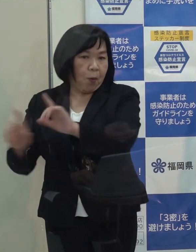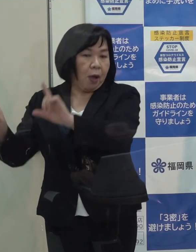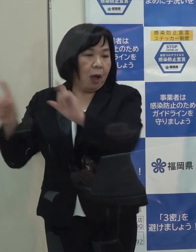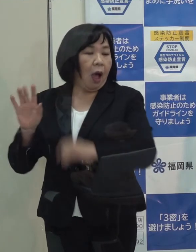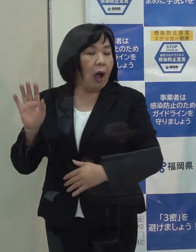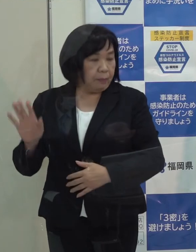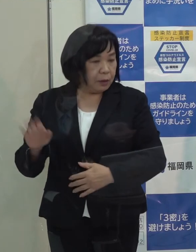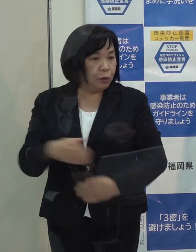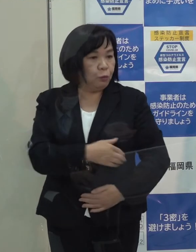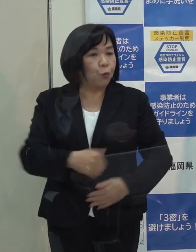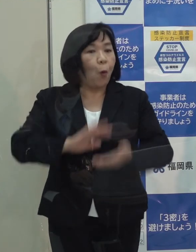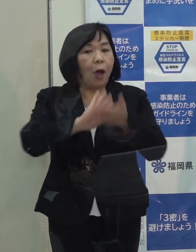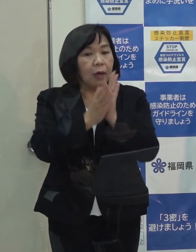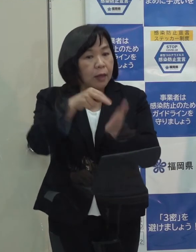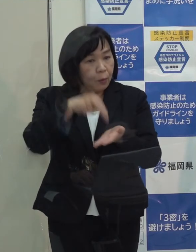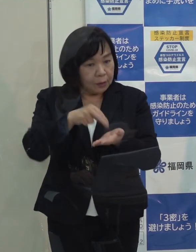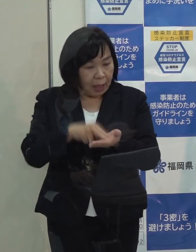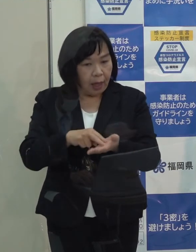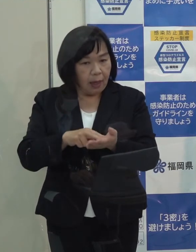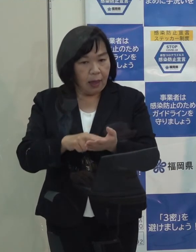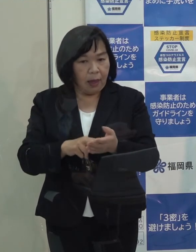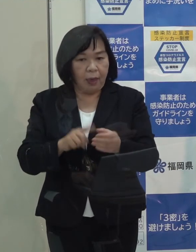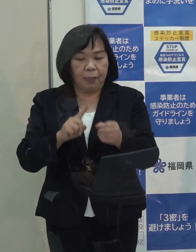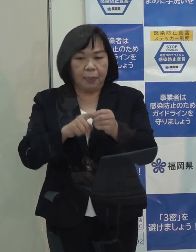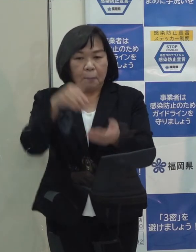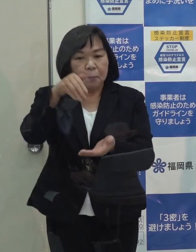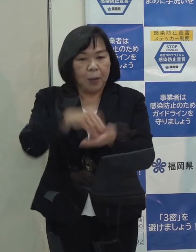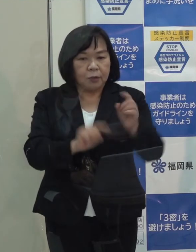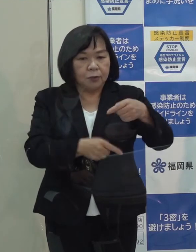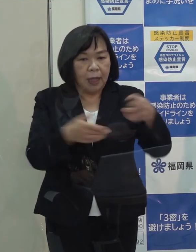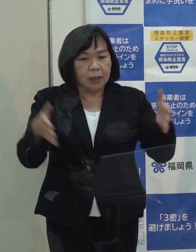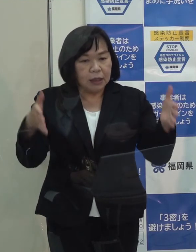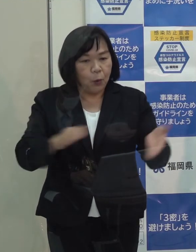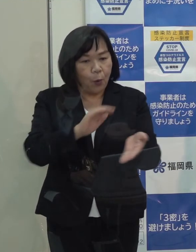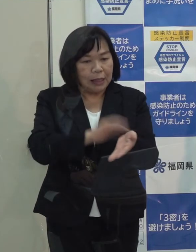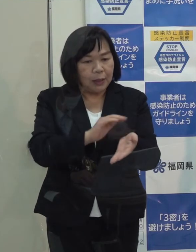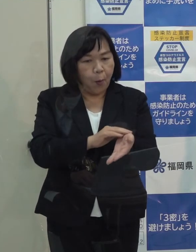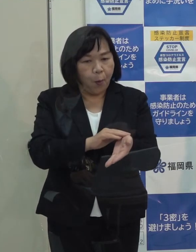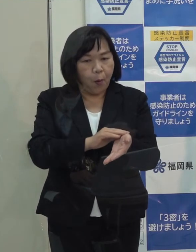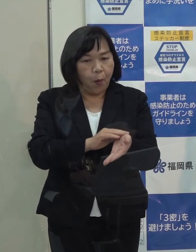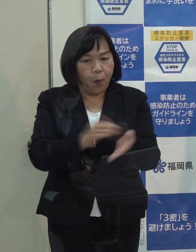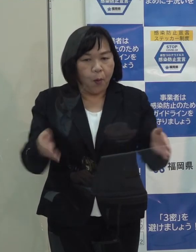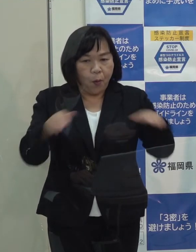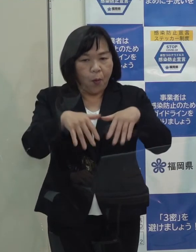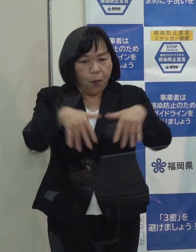福岡県としては年末年始の医療体制は現在どのように考えていらっしゃるのか改めて教えていただけますか